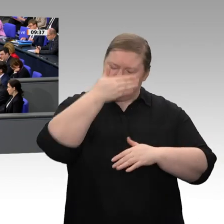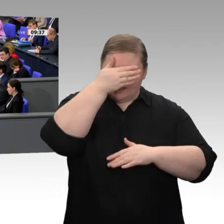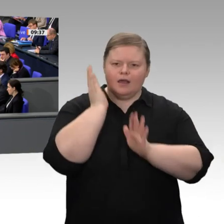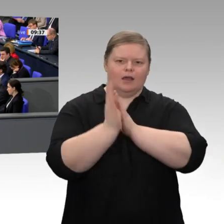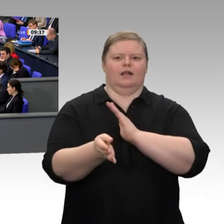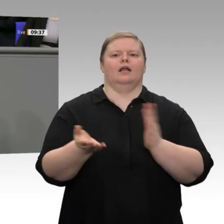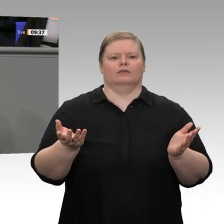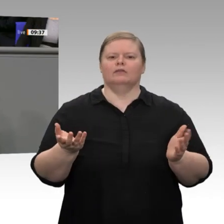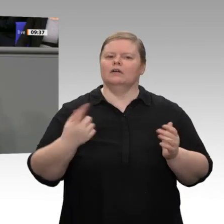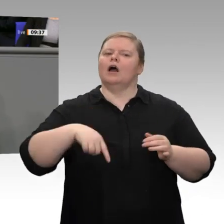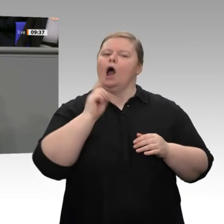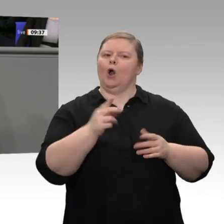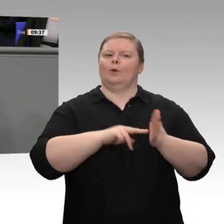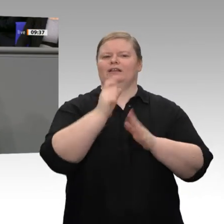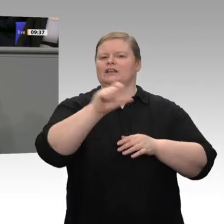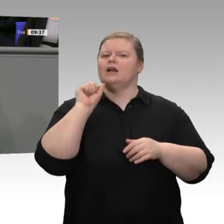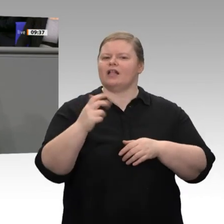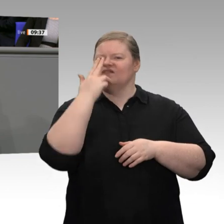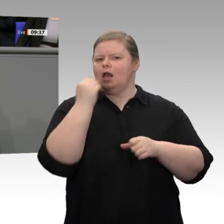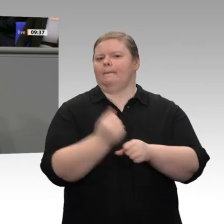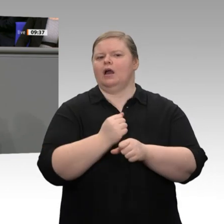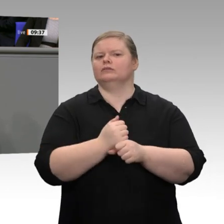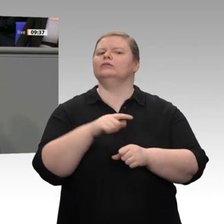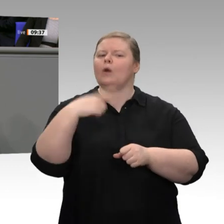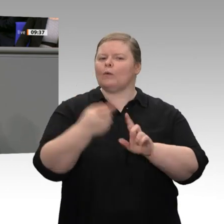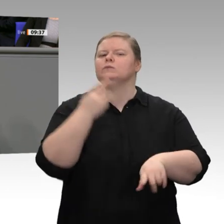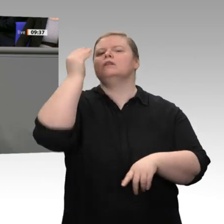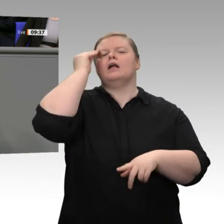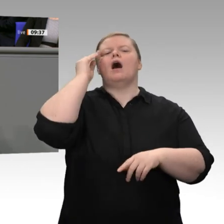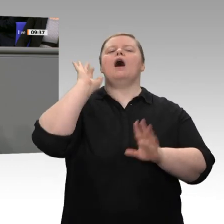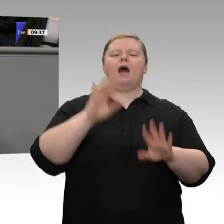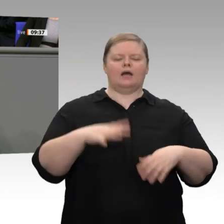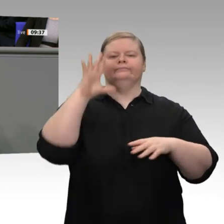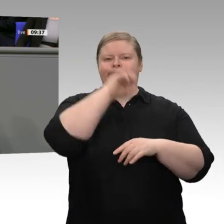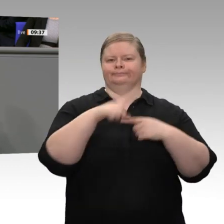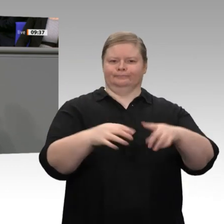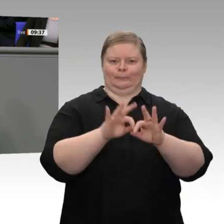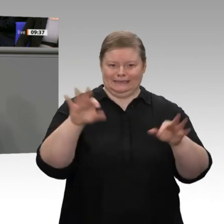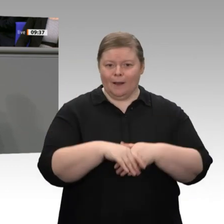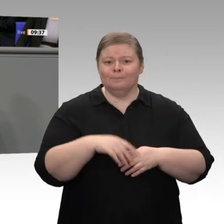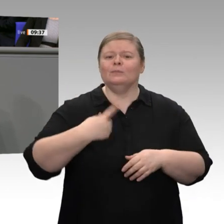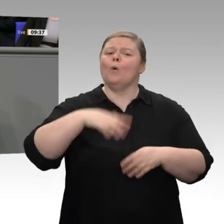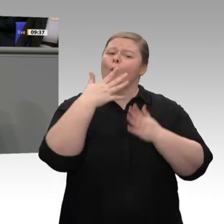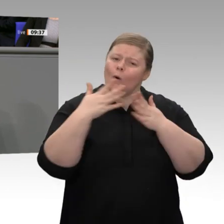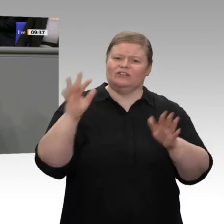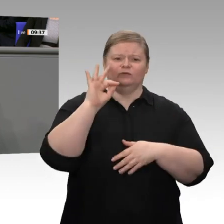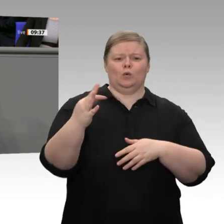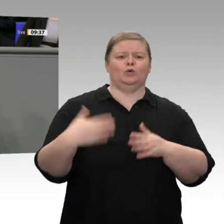dabei, mehr Experimentierklauseln vorzusehen bzw. zu nutzen;